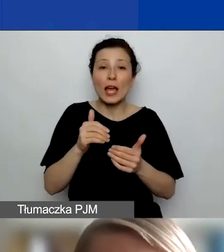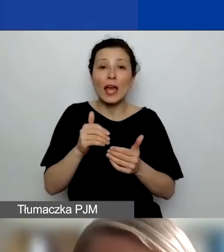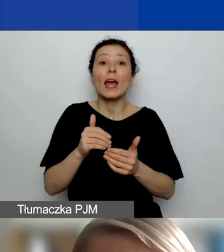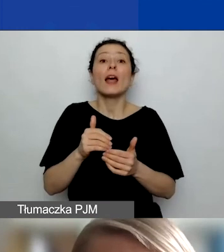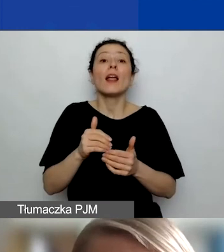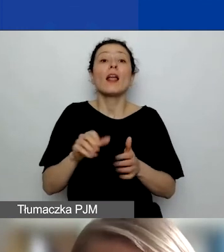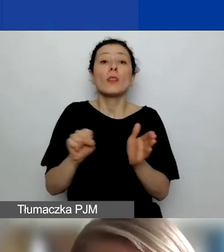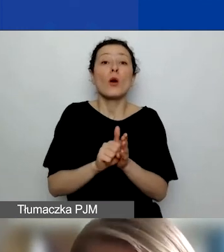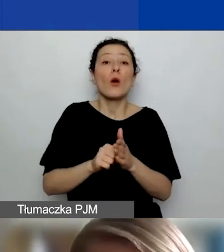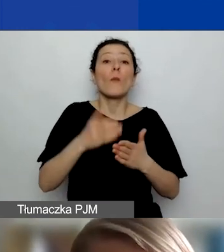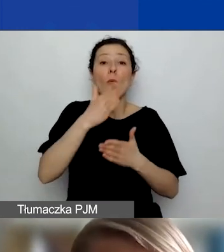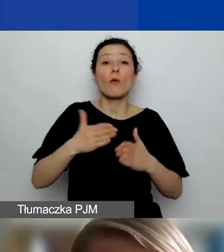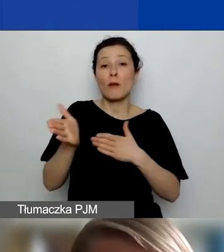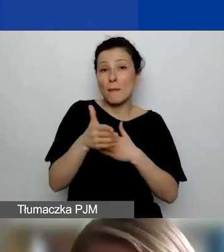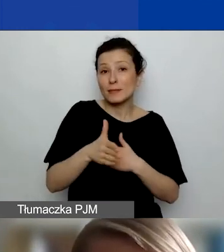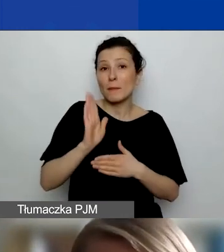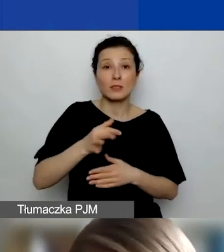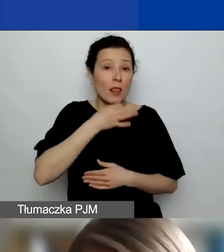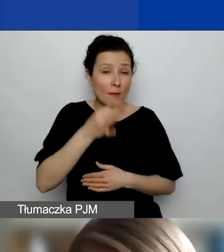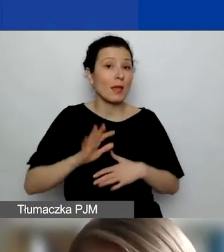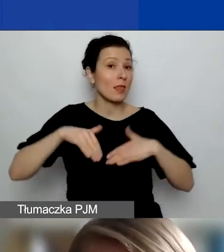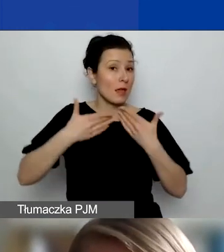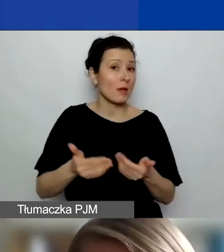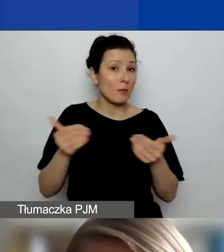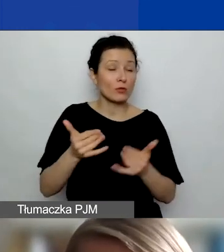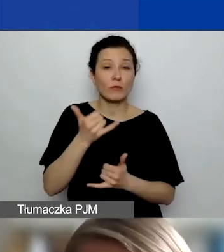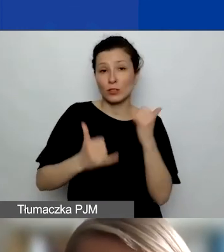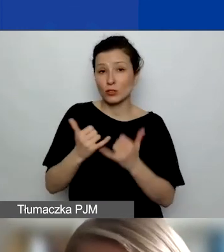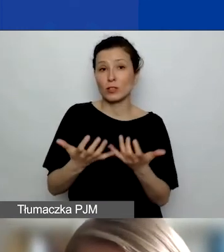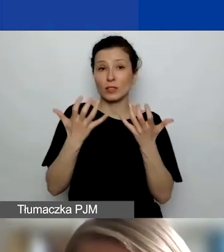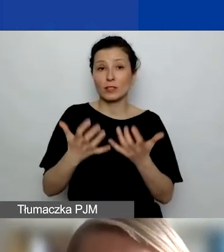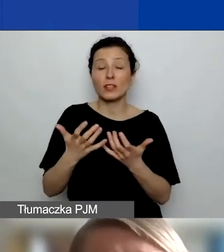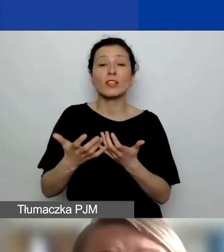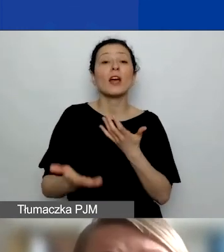Dajemy państwu możliwość, że jeśli chcielibyście złożyć wniosek z podmiotem z Państw-Darczyńców,